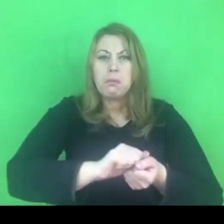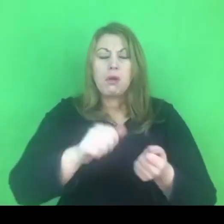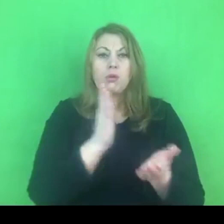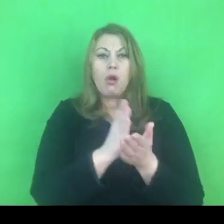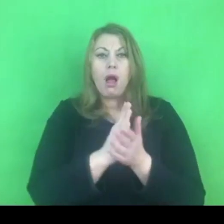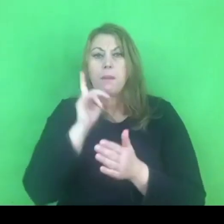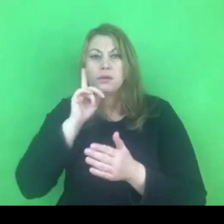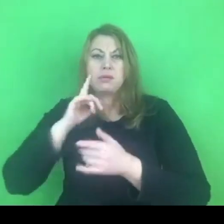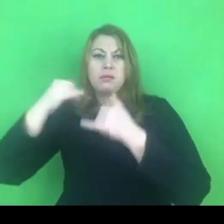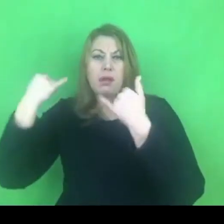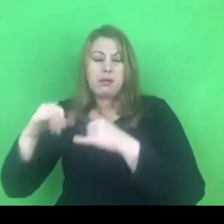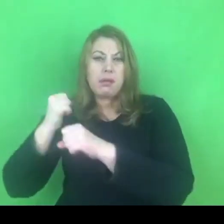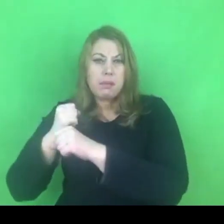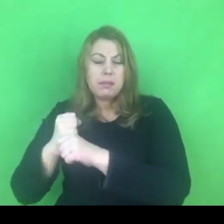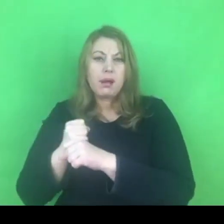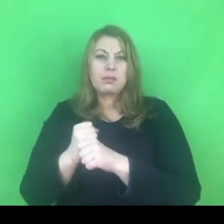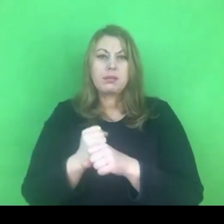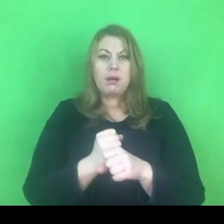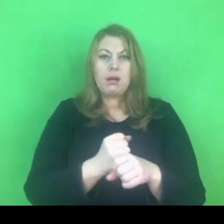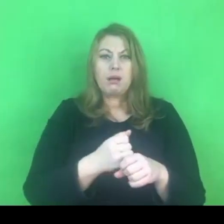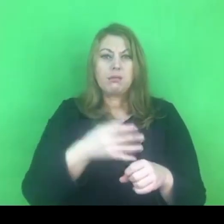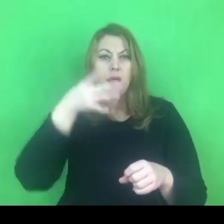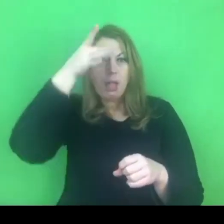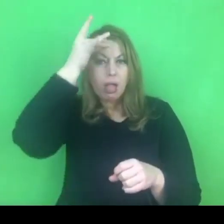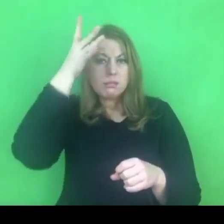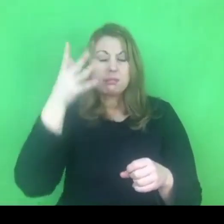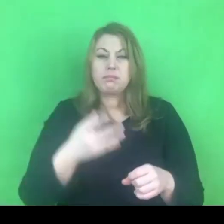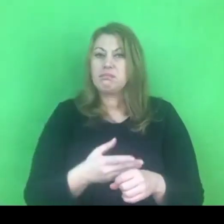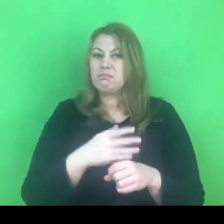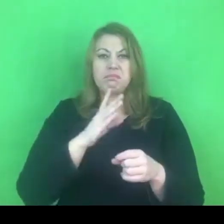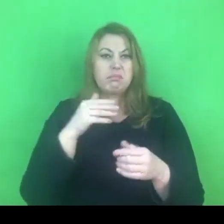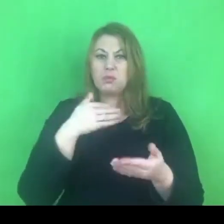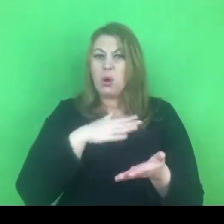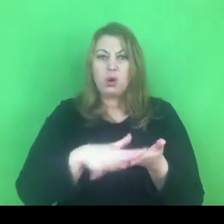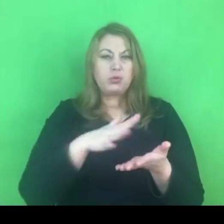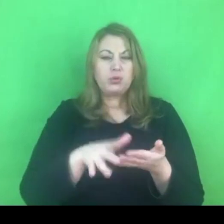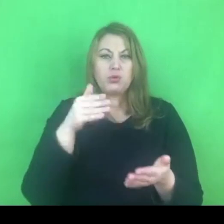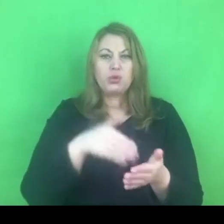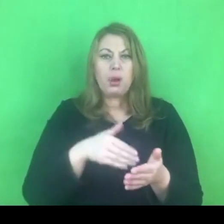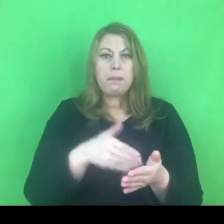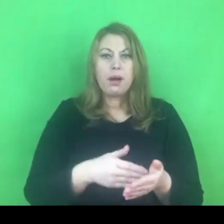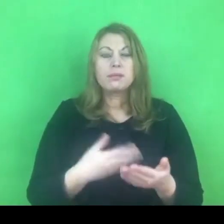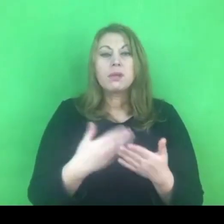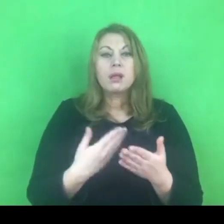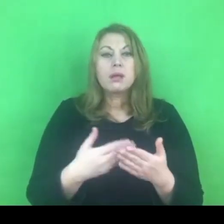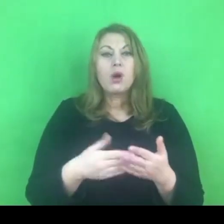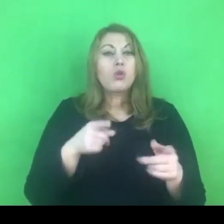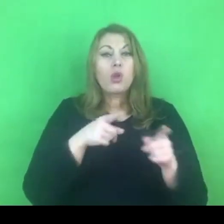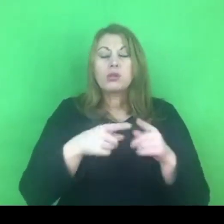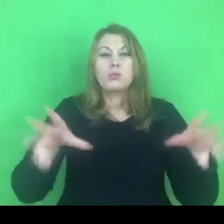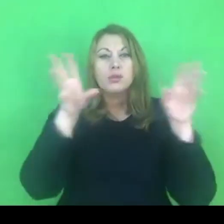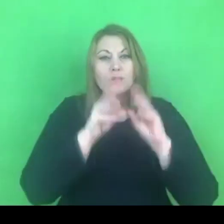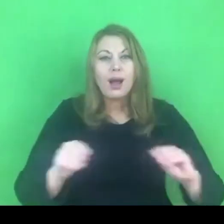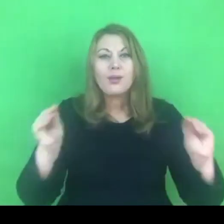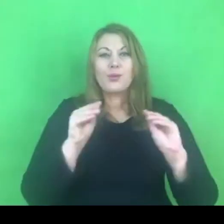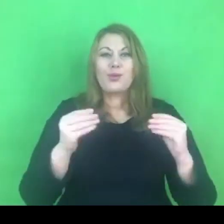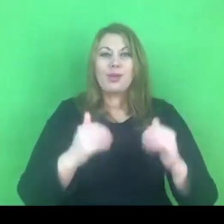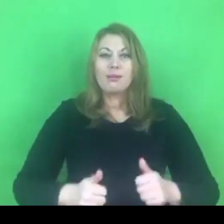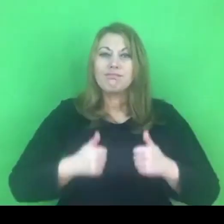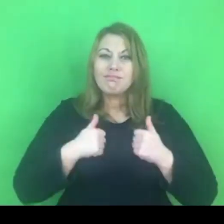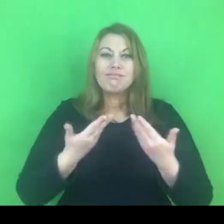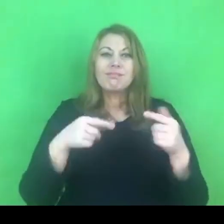Zapis ten podkreśla, że będzie się to odbywało w oparciu o wzajemny szacunek, o godność, o wzajemne zrozumienie.